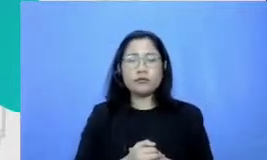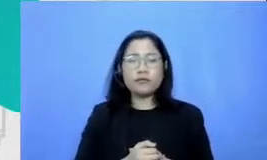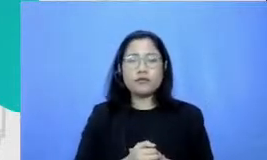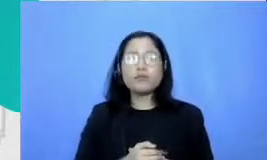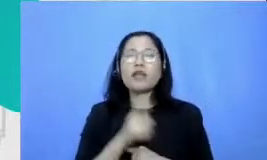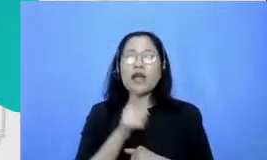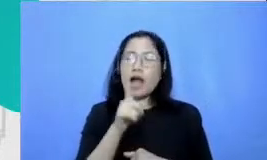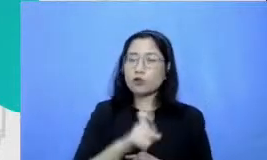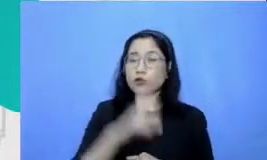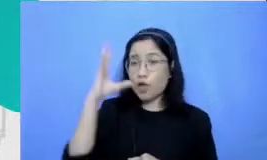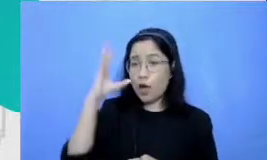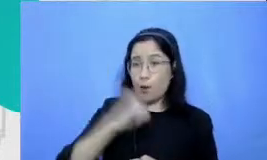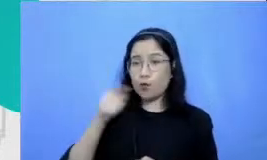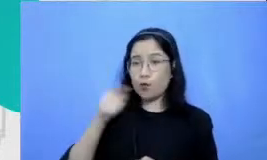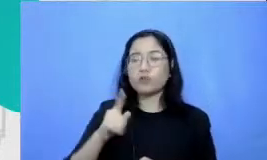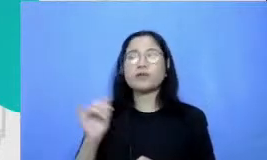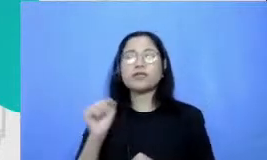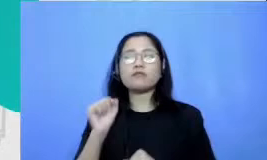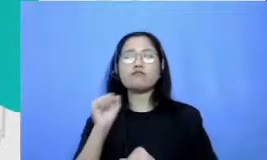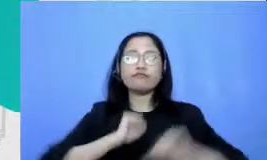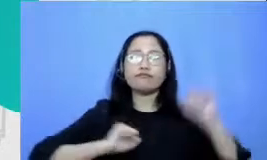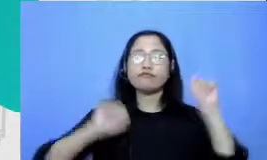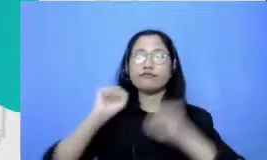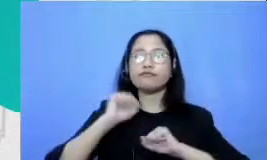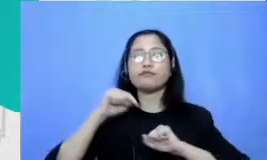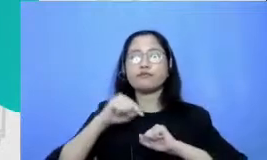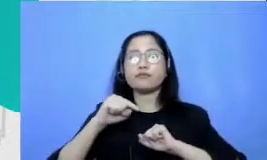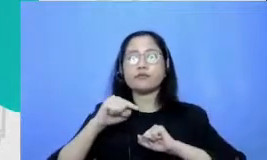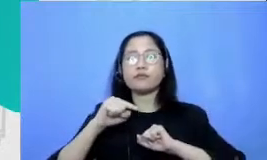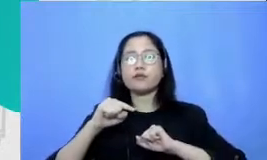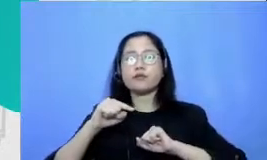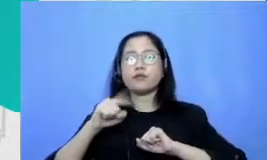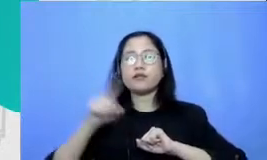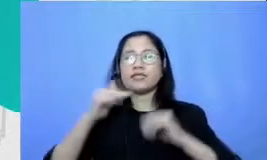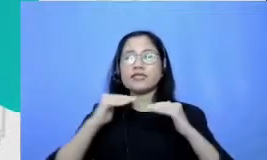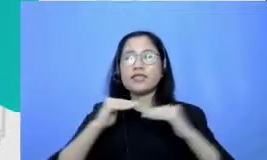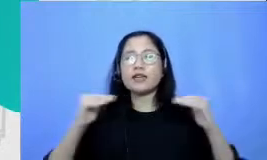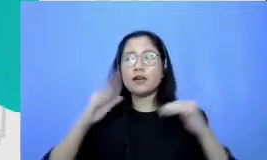tingkah laku yang kita yang menjadi standar pemahaman murid Apakah dia harus presentasi